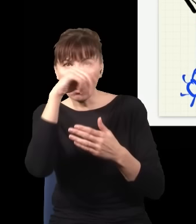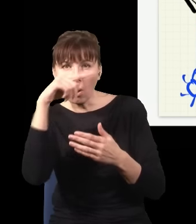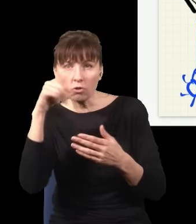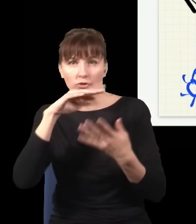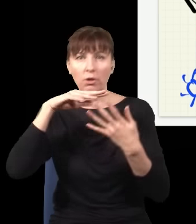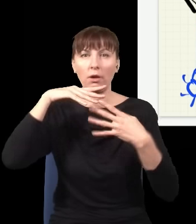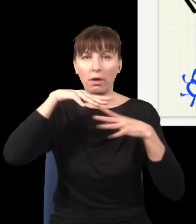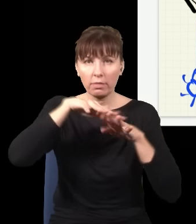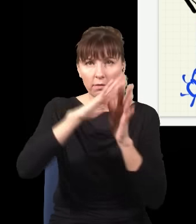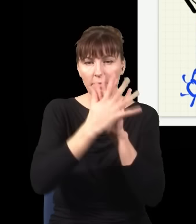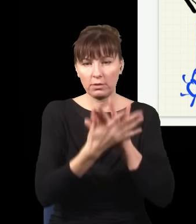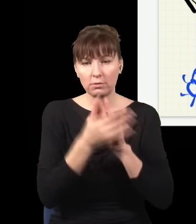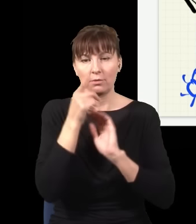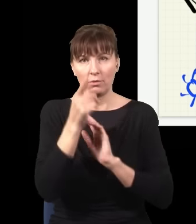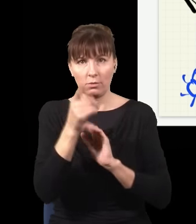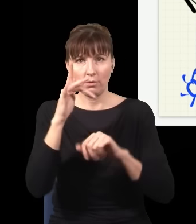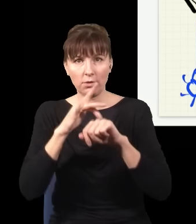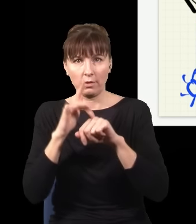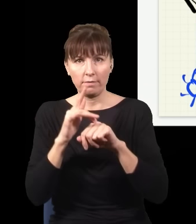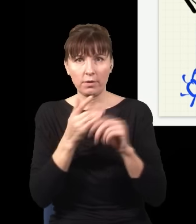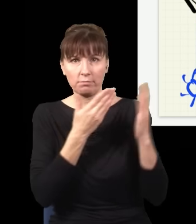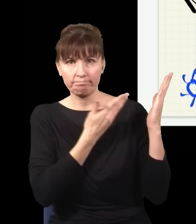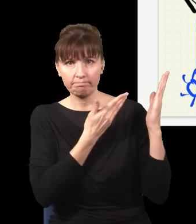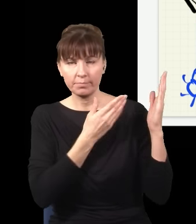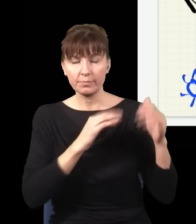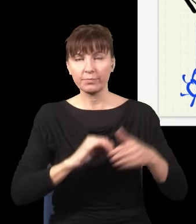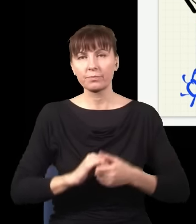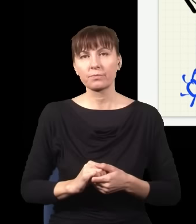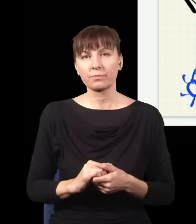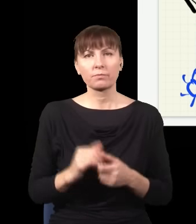taki efekt. Więc to jest trochę tak, że jak